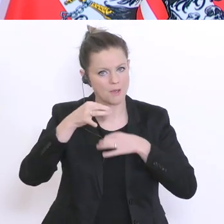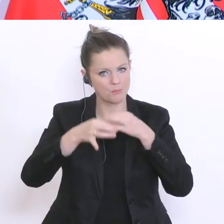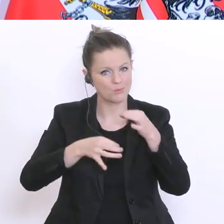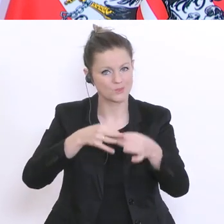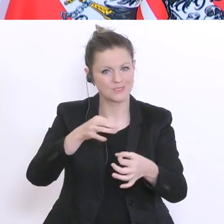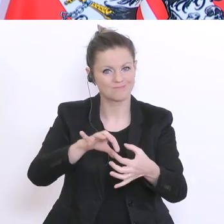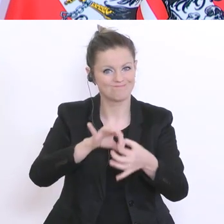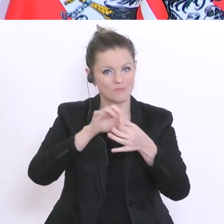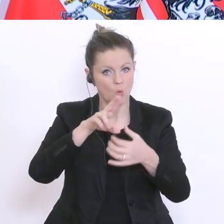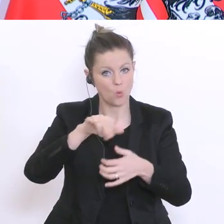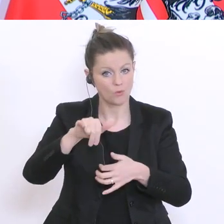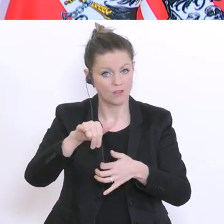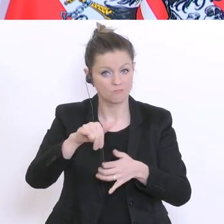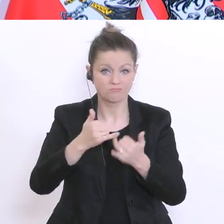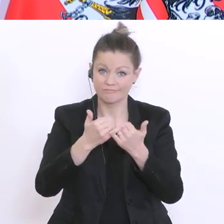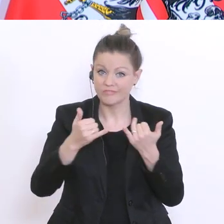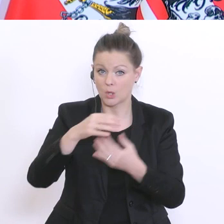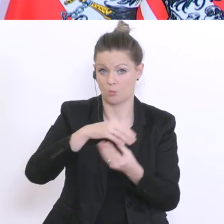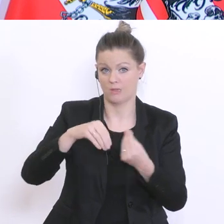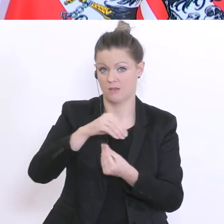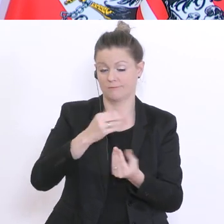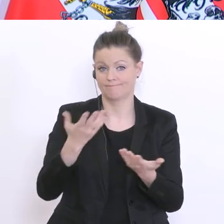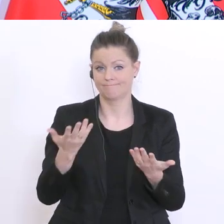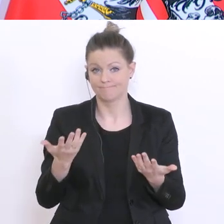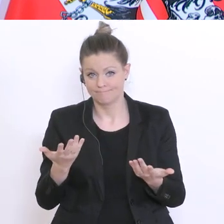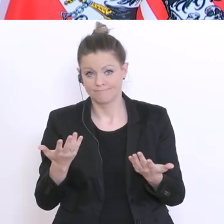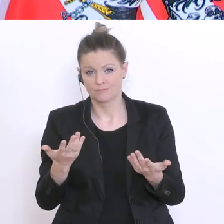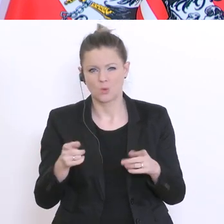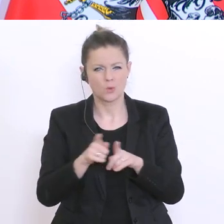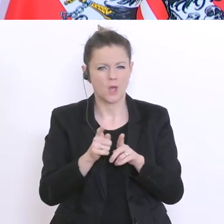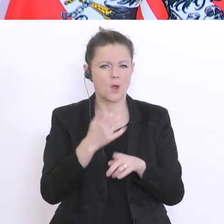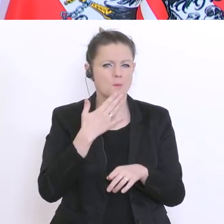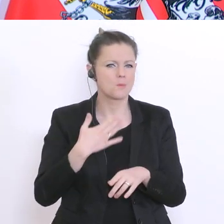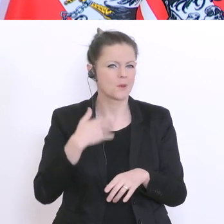Universitäten? Wie würden sie damit umgehen? Und ich möchte auch dran erinnern, dass eigentlich die